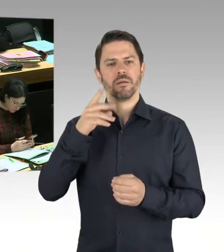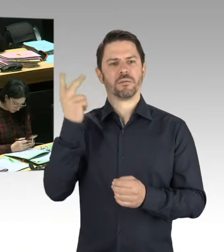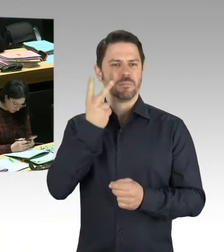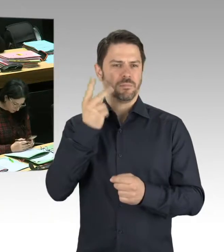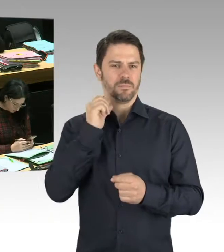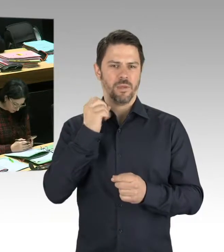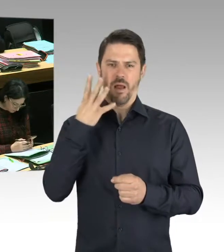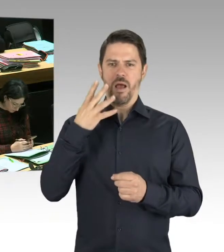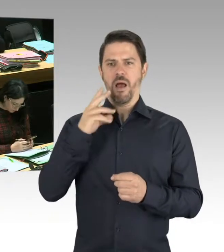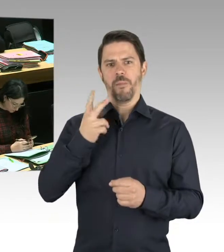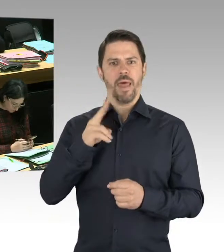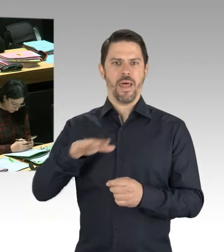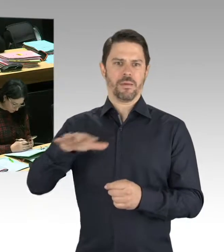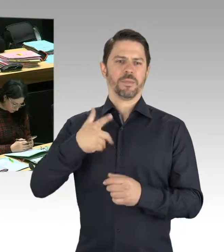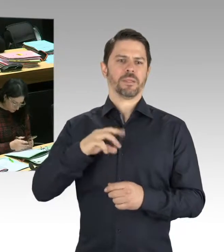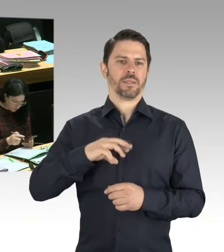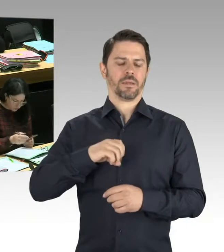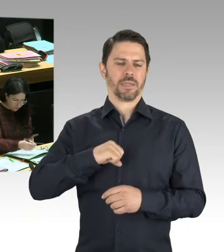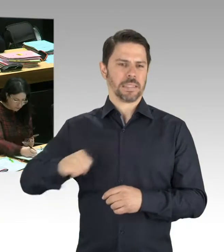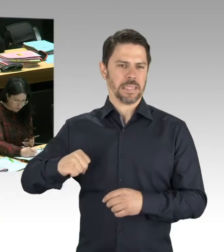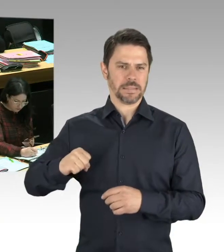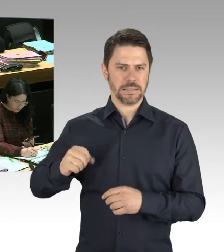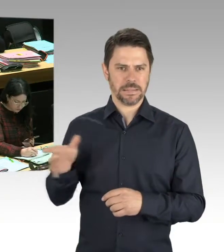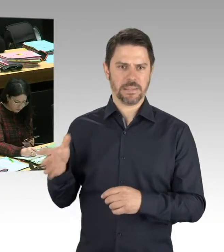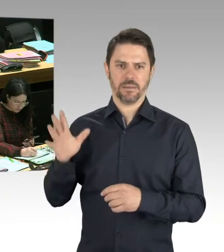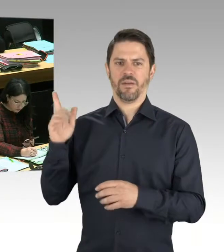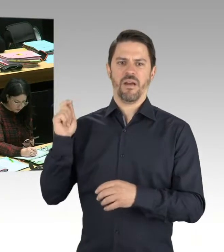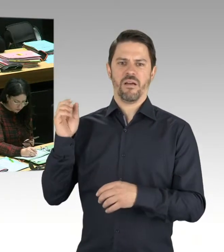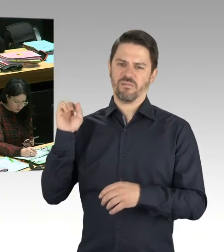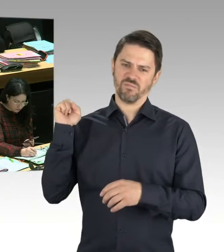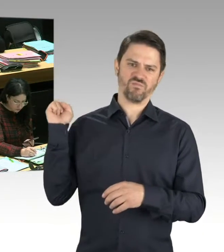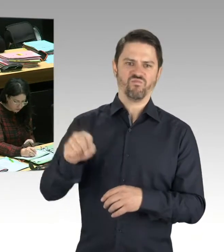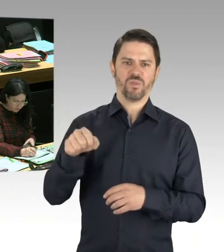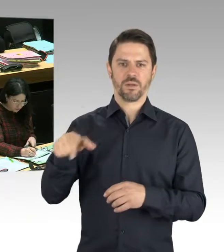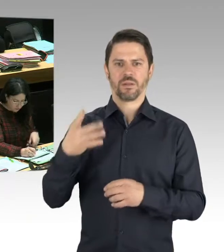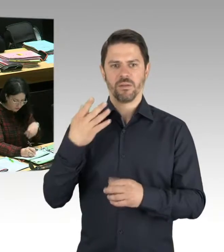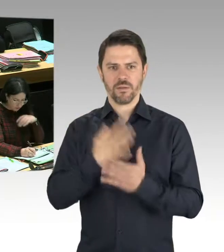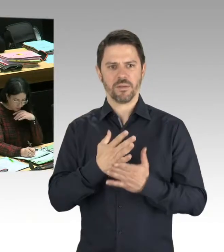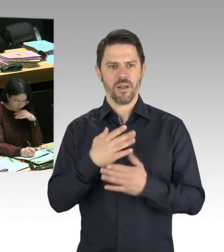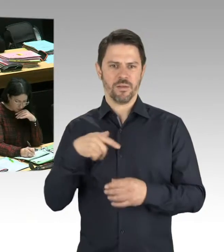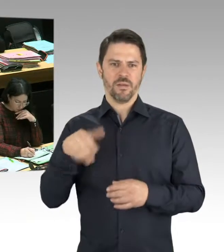Informations- und Bewertungszentrum Rechtsextremismus gegründet, um die Erkenntnisse, die wir auf polizeilicher Seite haben,